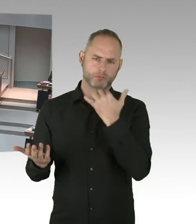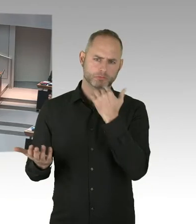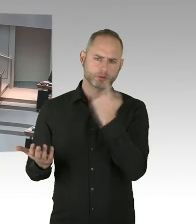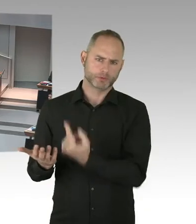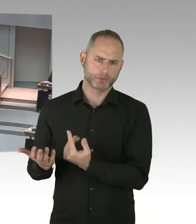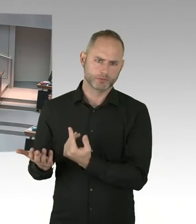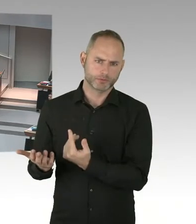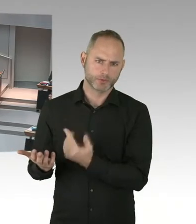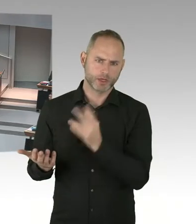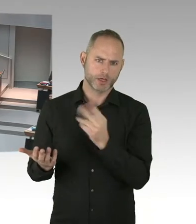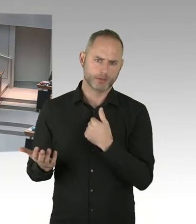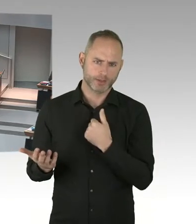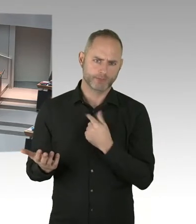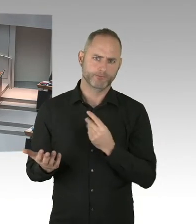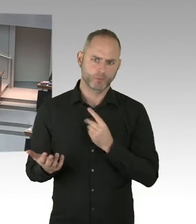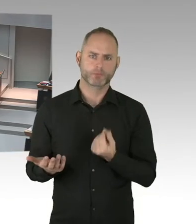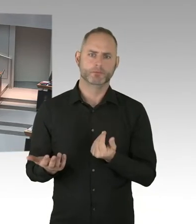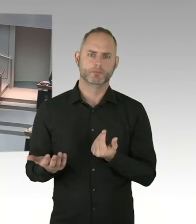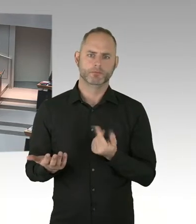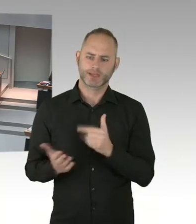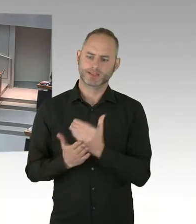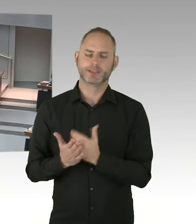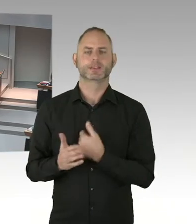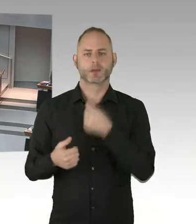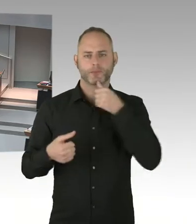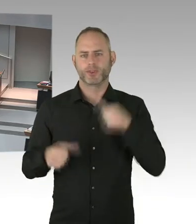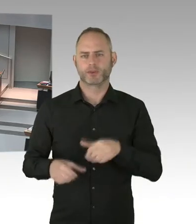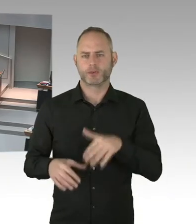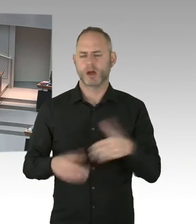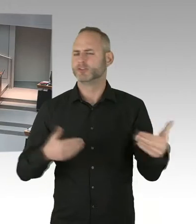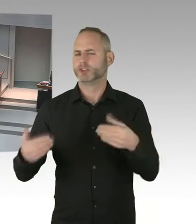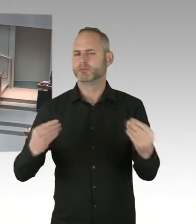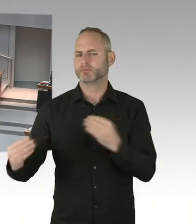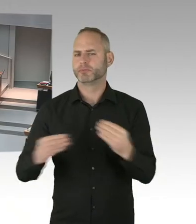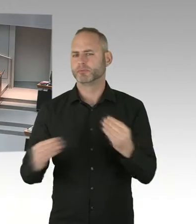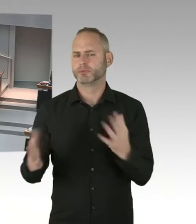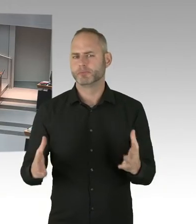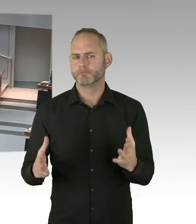(Präsidium) Die zweite Nachfrage geht jetzt an den Kollegen Fresdorf von der FDP, bitteschön. (Sprecherwechsel) Vielen Dank Herr Präsident,